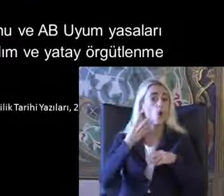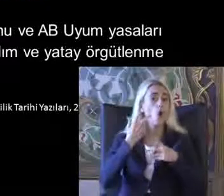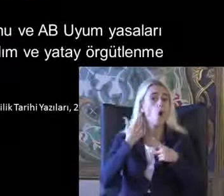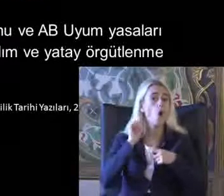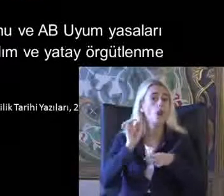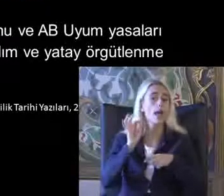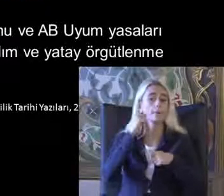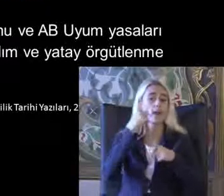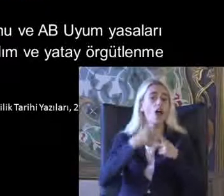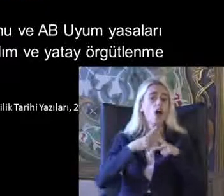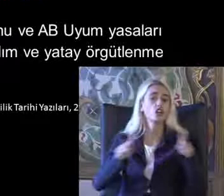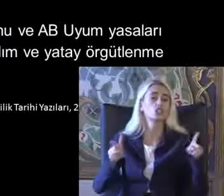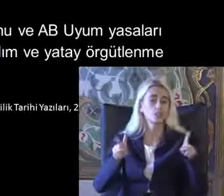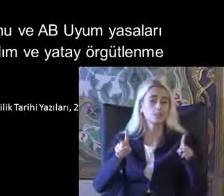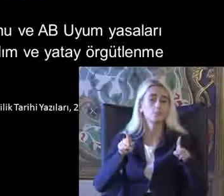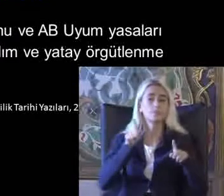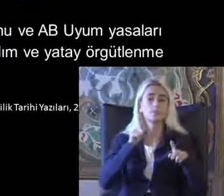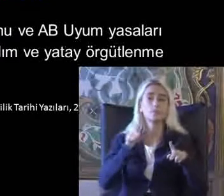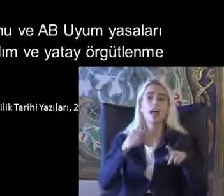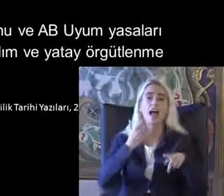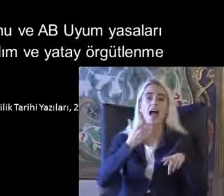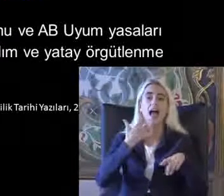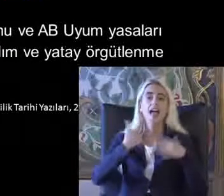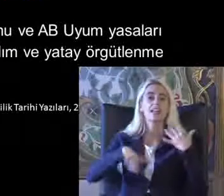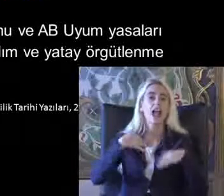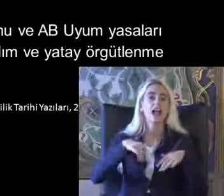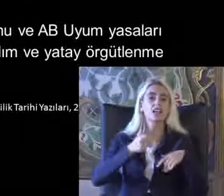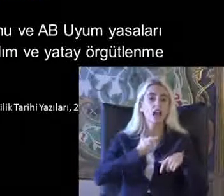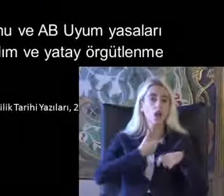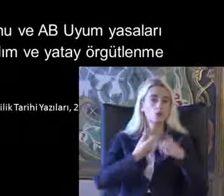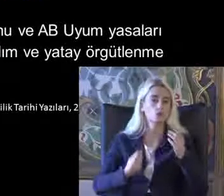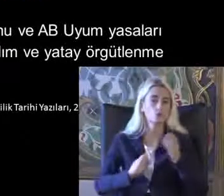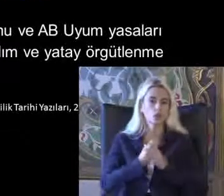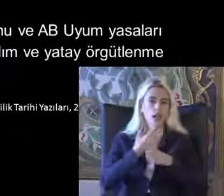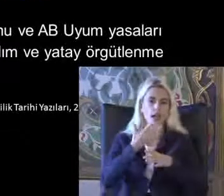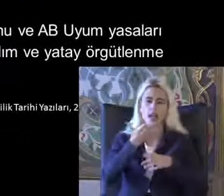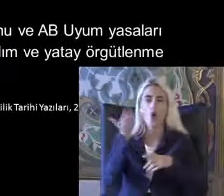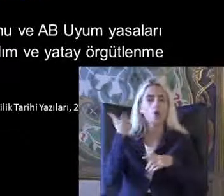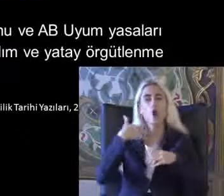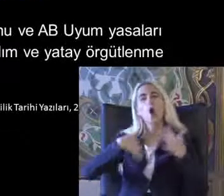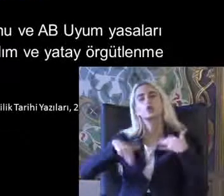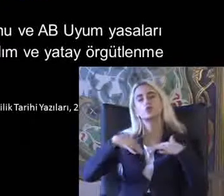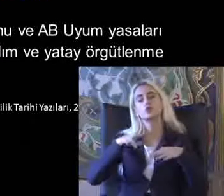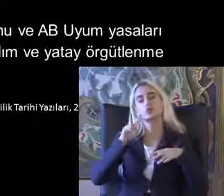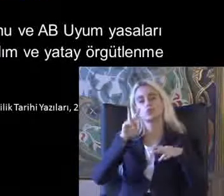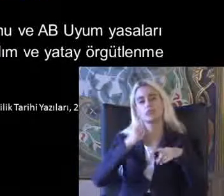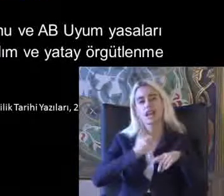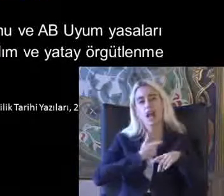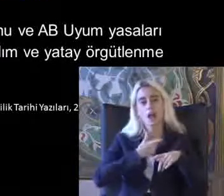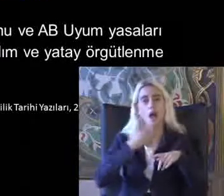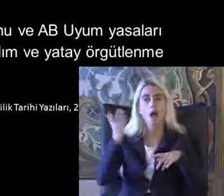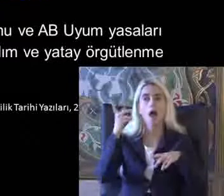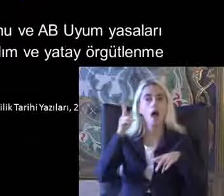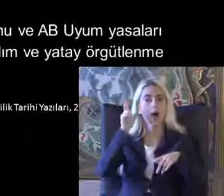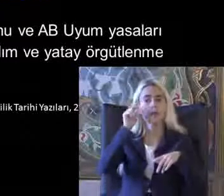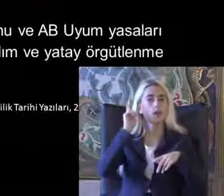Bu arada engelliler kanunu 2005'te O zamanki adı özürlü Akalın AB uyum yasaları ile birlikte